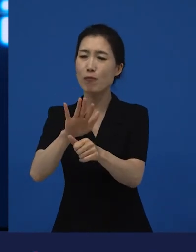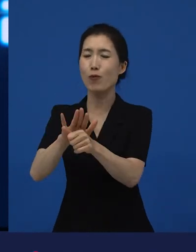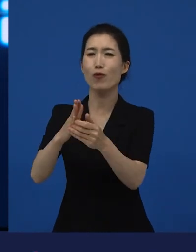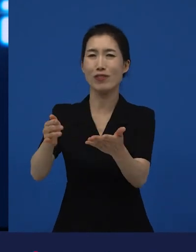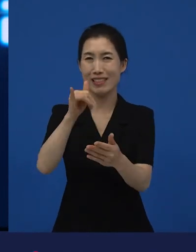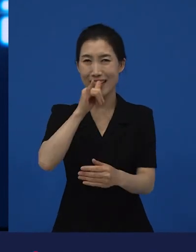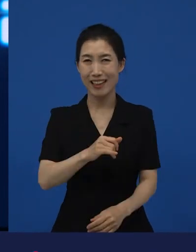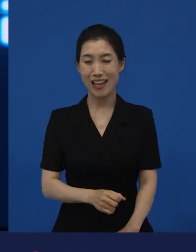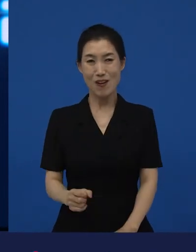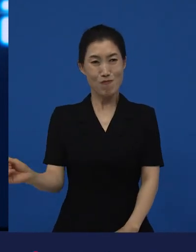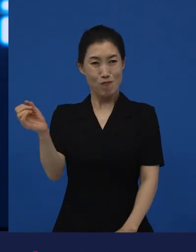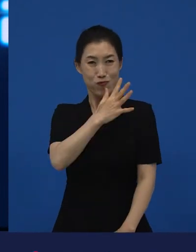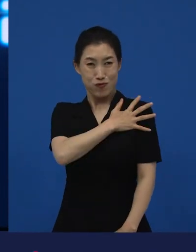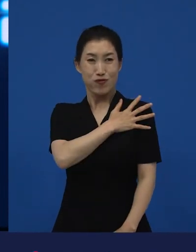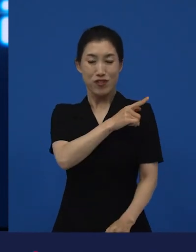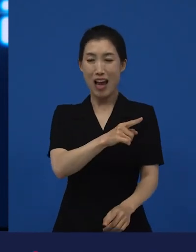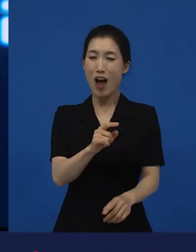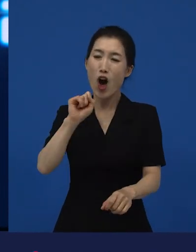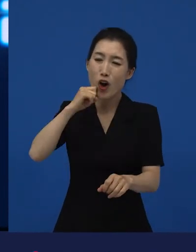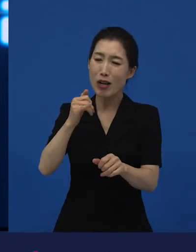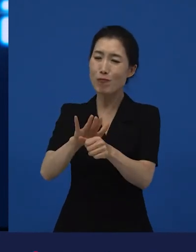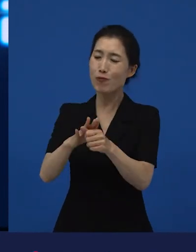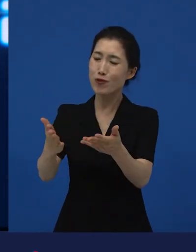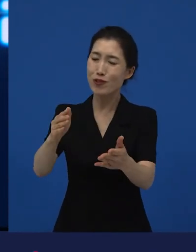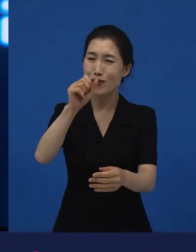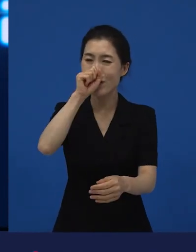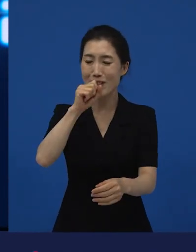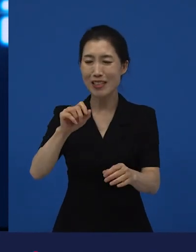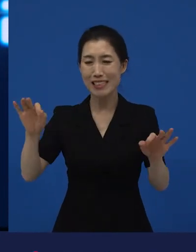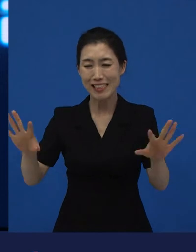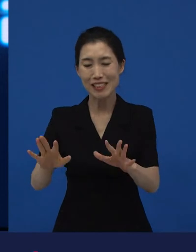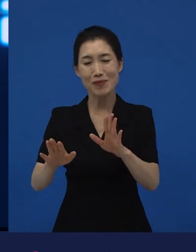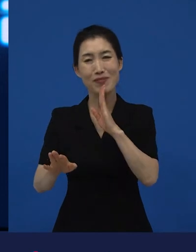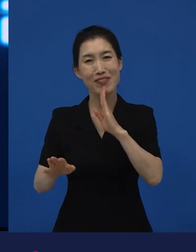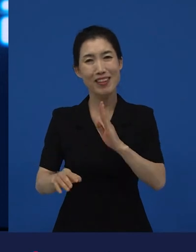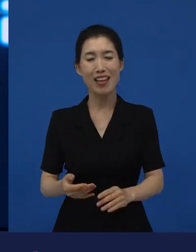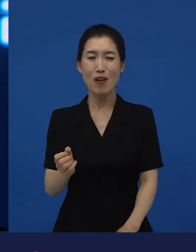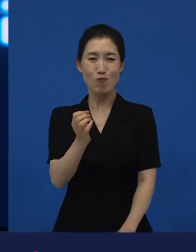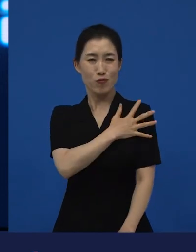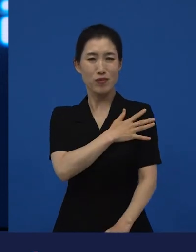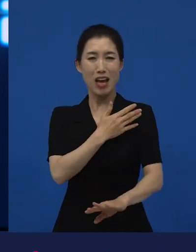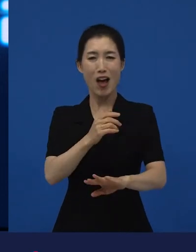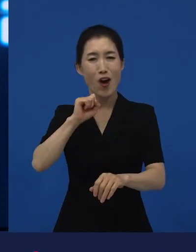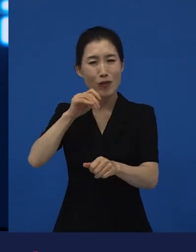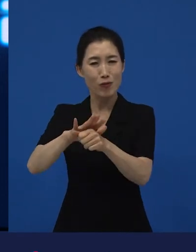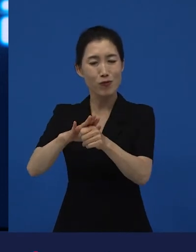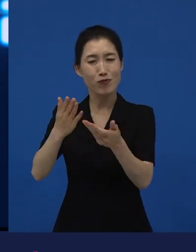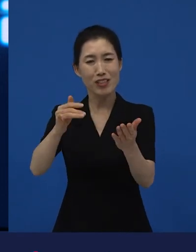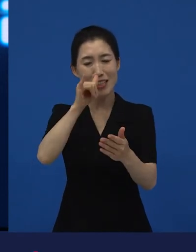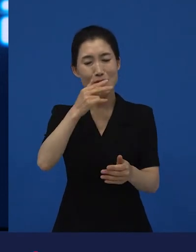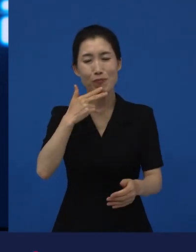부자가 부자를 돕는지는 잘 모르겠습니다만 어려운 사람은 어려운 사람들을 돕더라, 라는